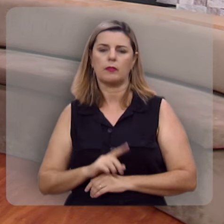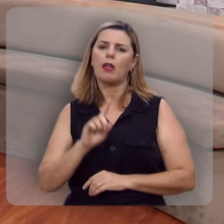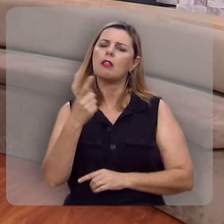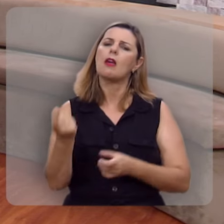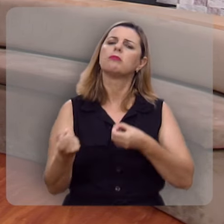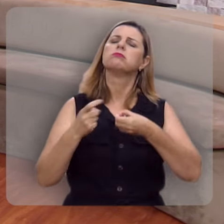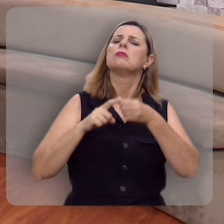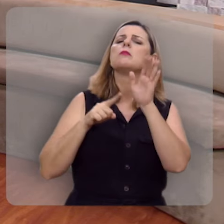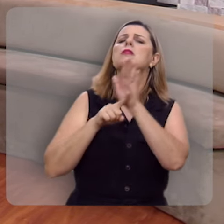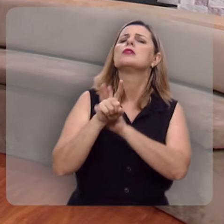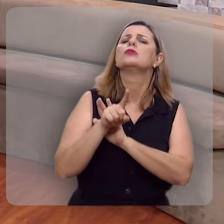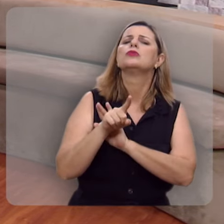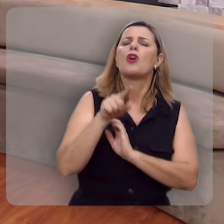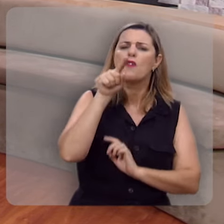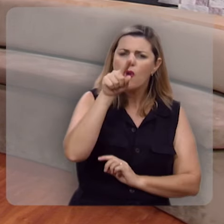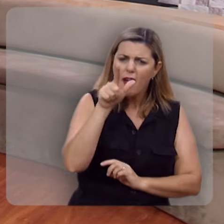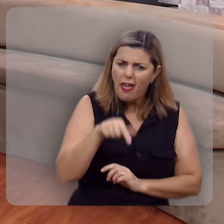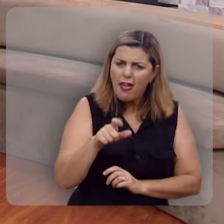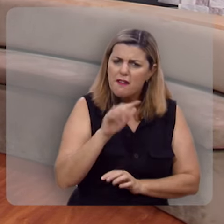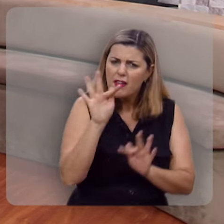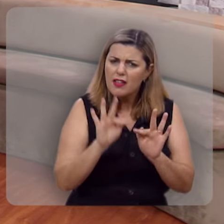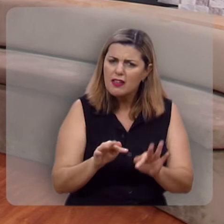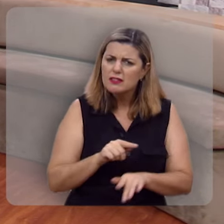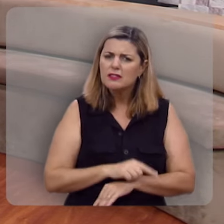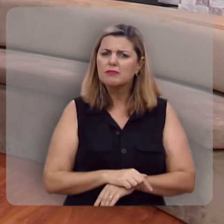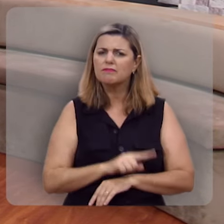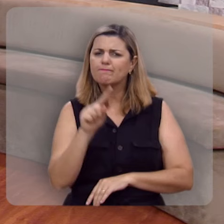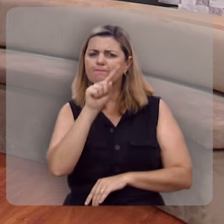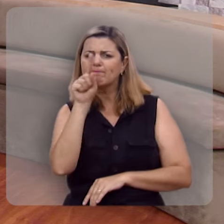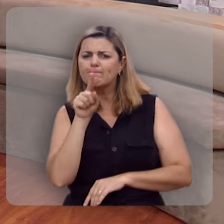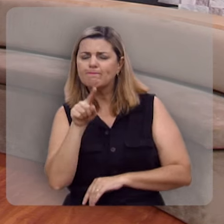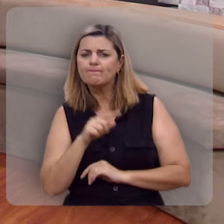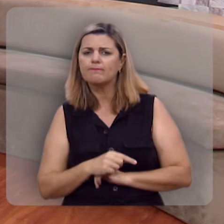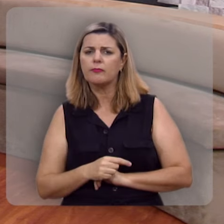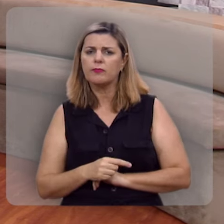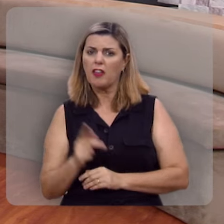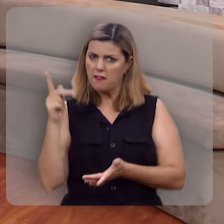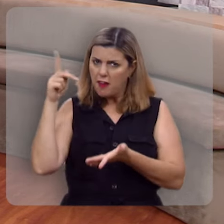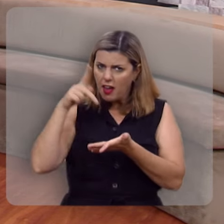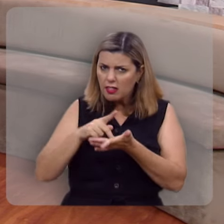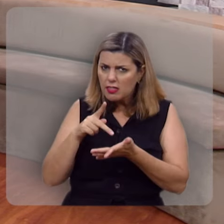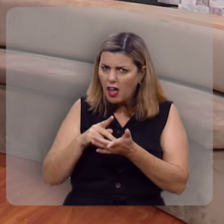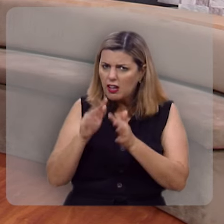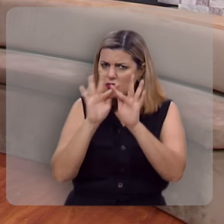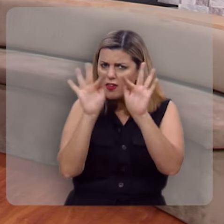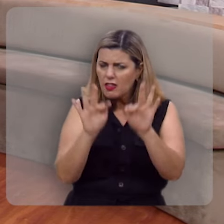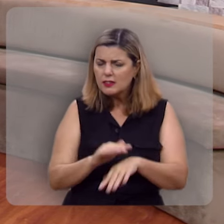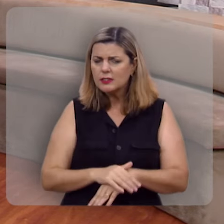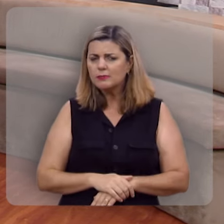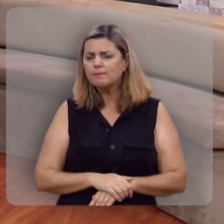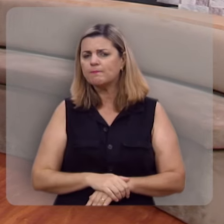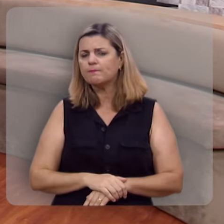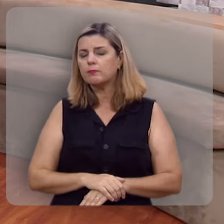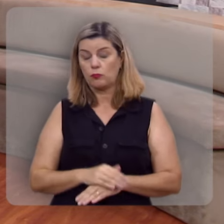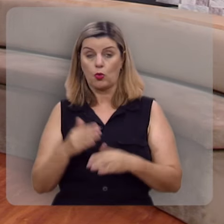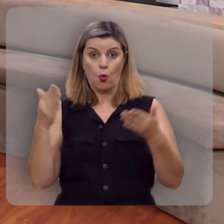Então volto a perguntar, você é uma pessoa feliz? Verdadeiramente feliz?